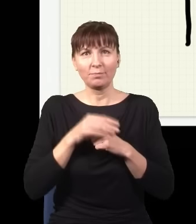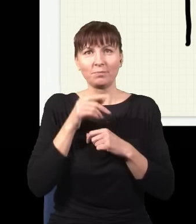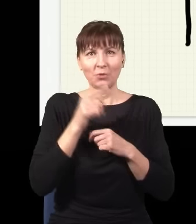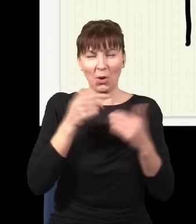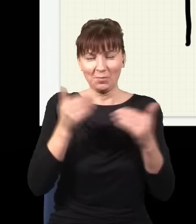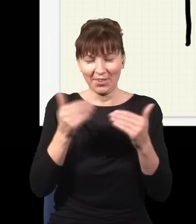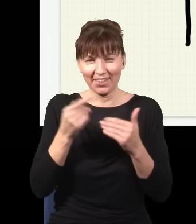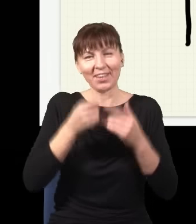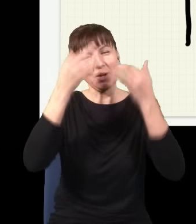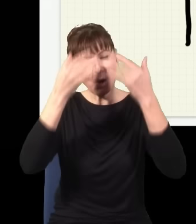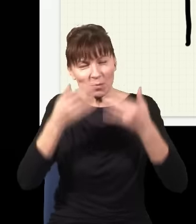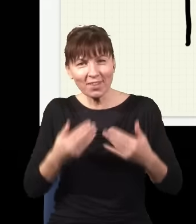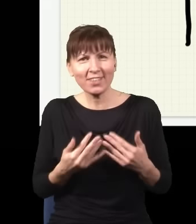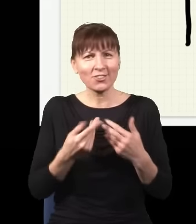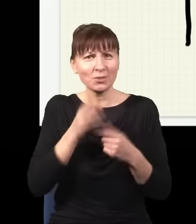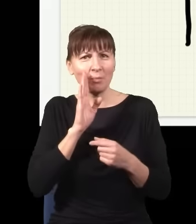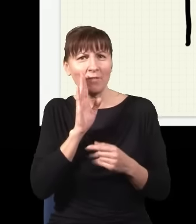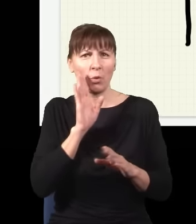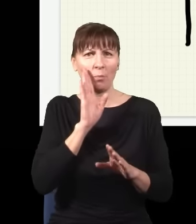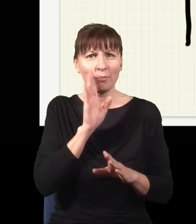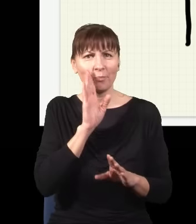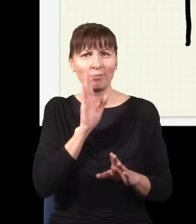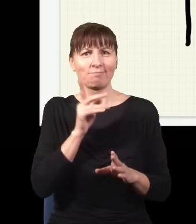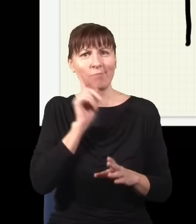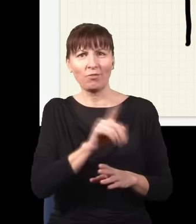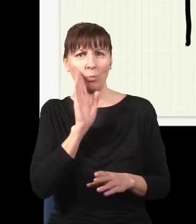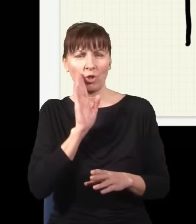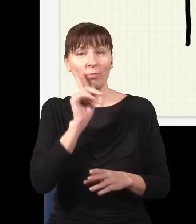obliczyć prawdopodobieństwo, gdzie go mogę złapać, ale pewności nie będę miał nigdy,